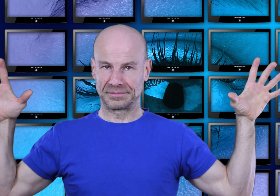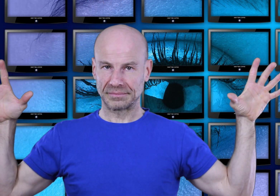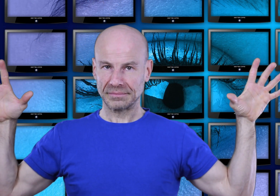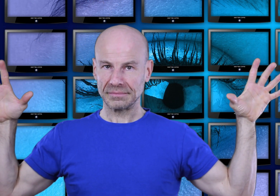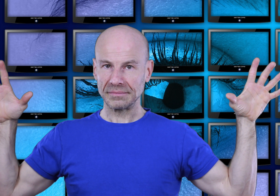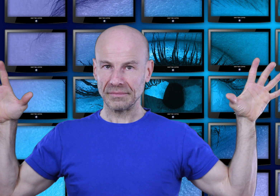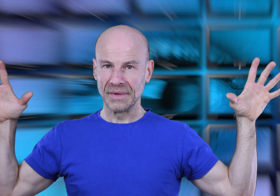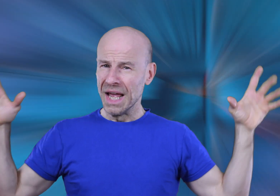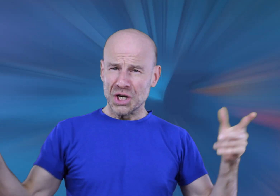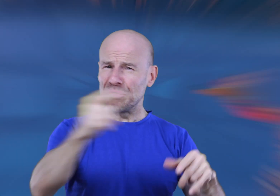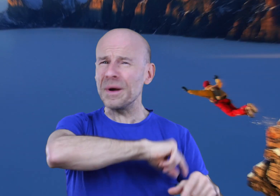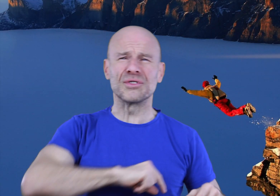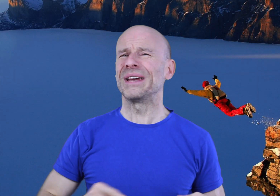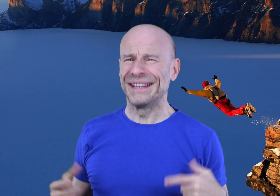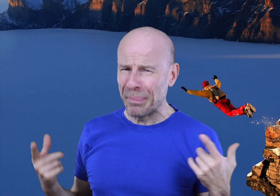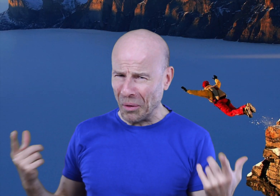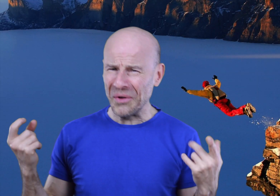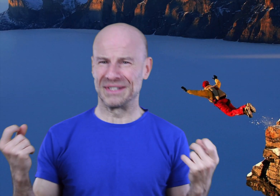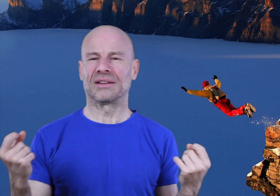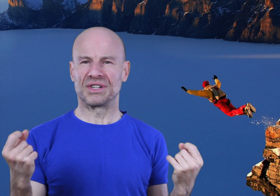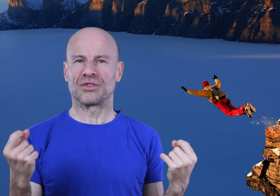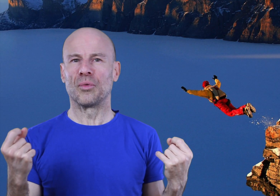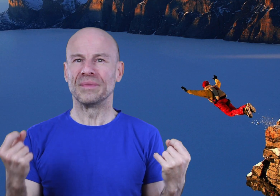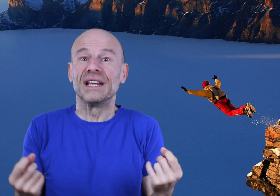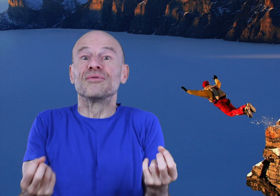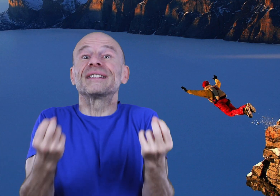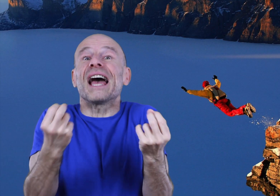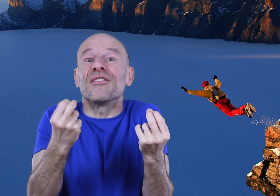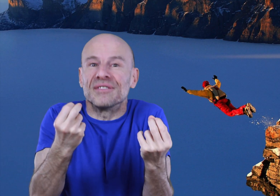Je ne veux pas que vous soyez dépendant de cet enregistrement mais qu’il vous serve